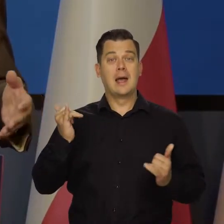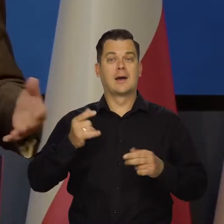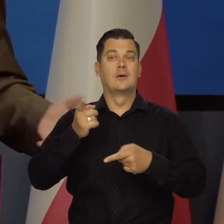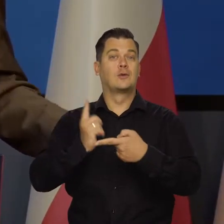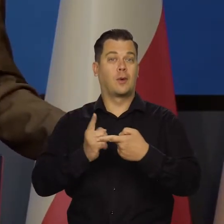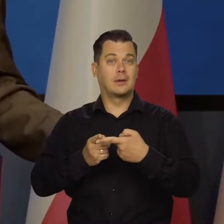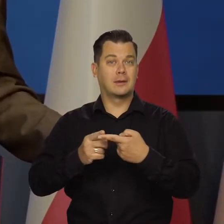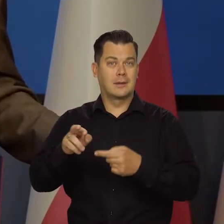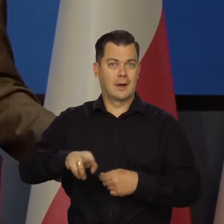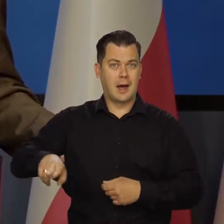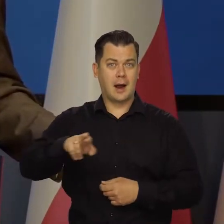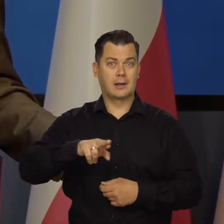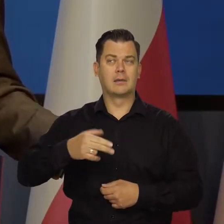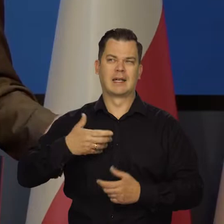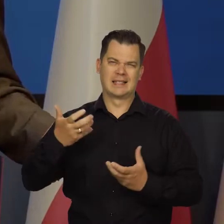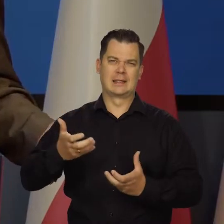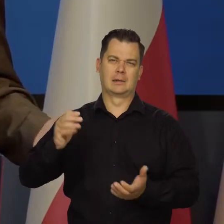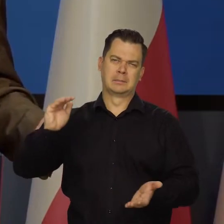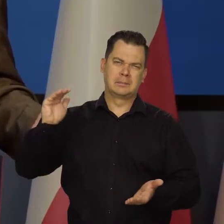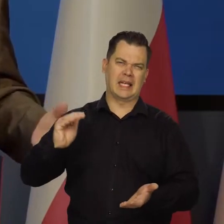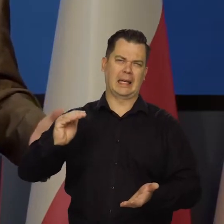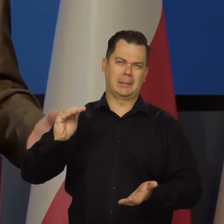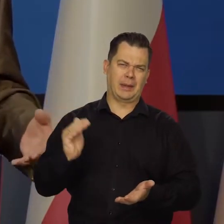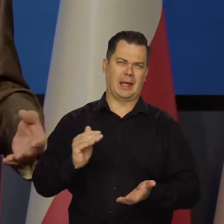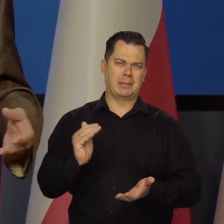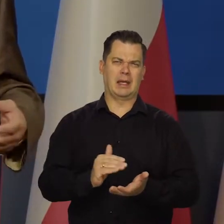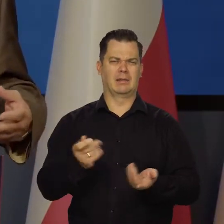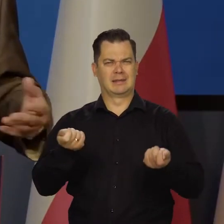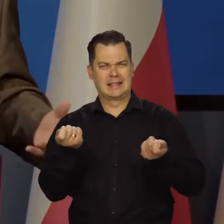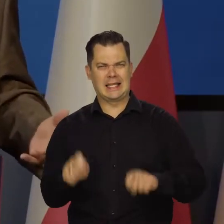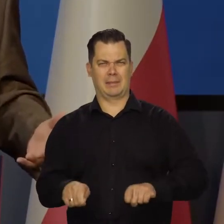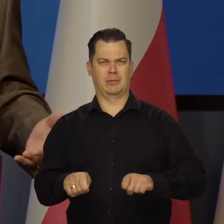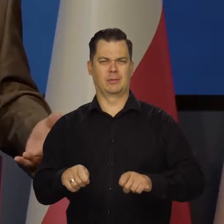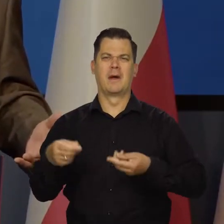żeby rząd też wszystko zacieśnił, ograniczył, zamknął osłony,